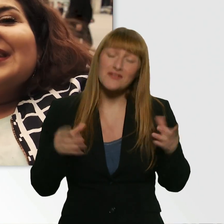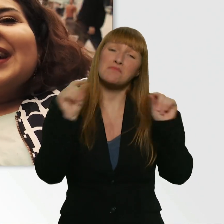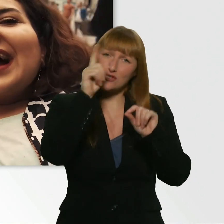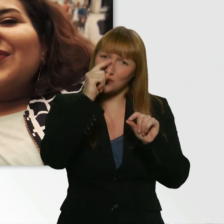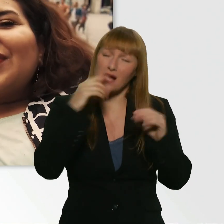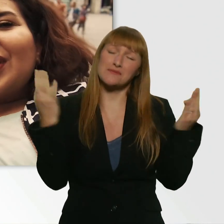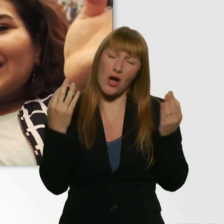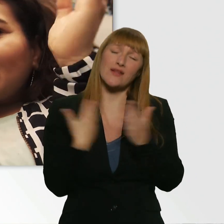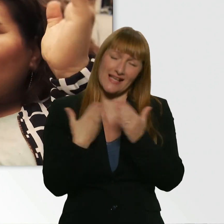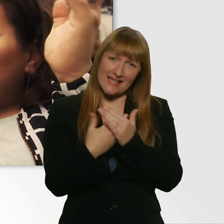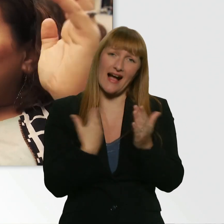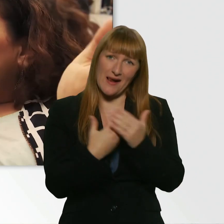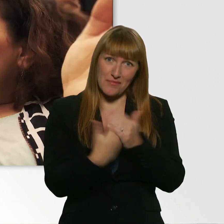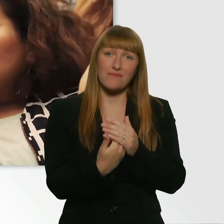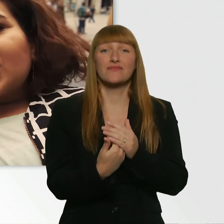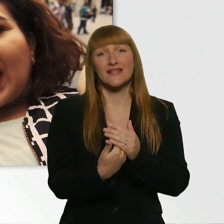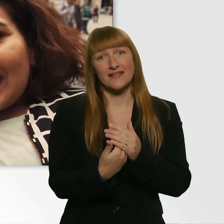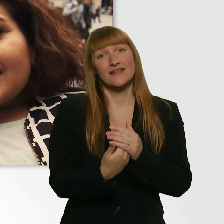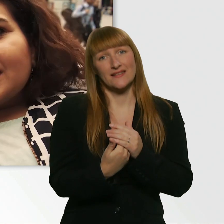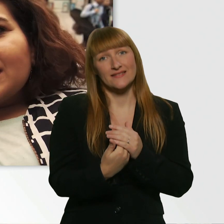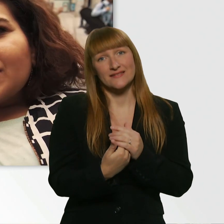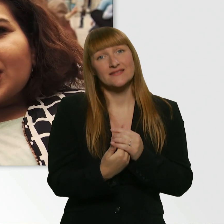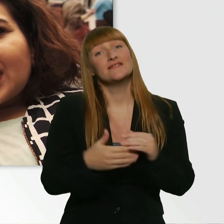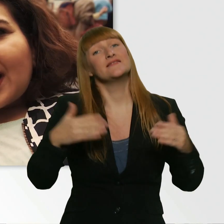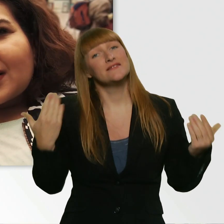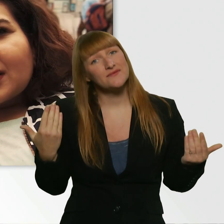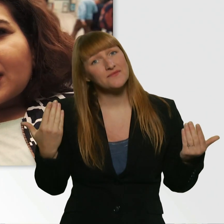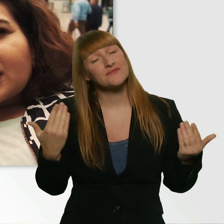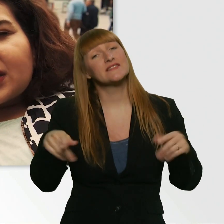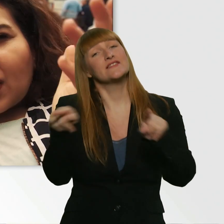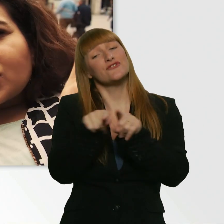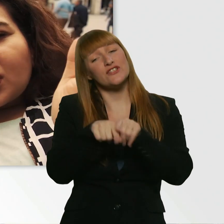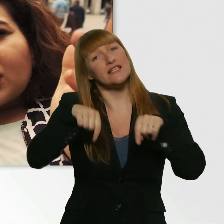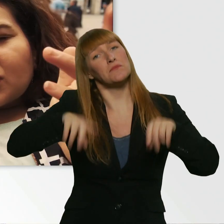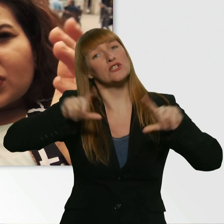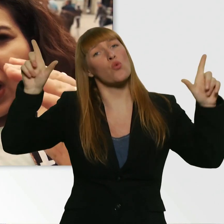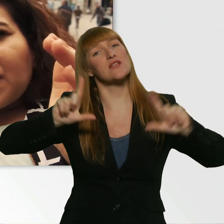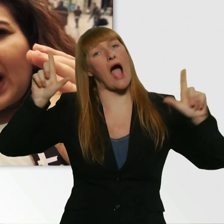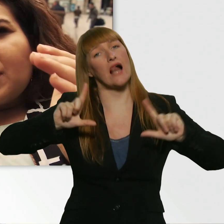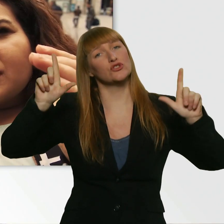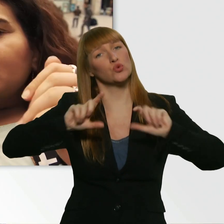Wir wollen ja so ein bisschen auch unterhalten, würde ich sagen. Ist ja auch schon so ne Aufgabe.